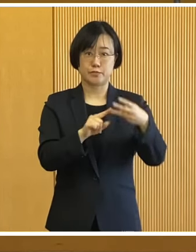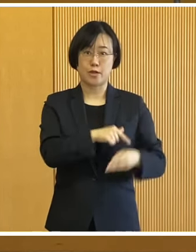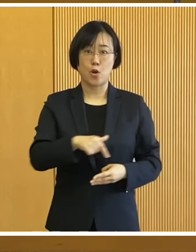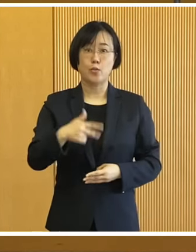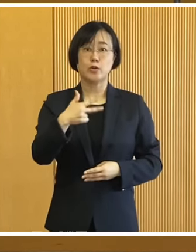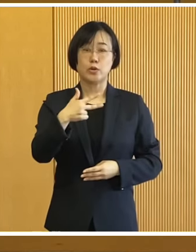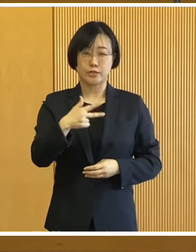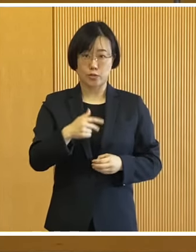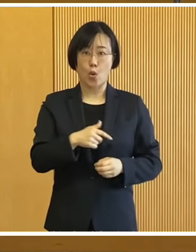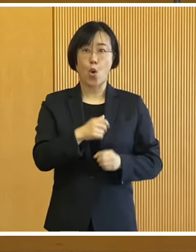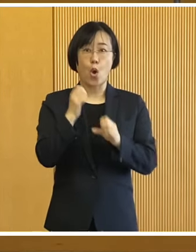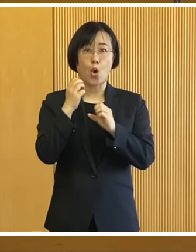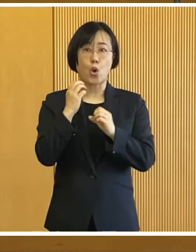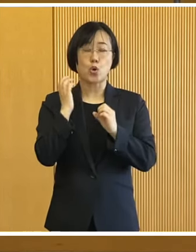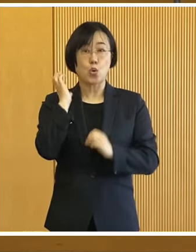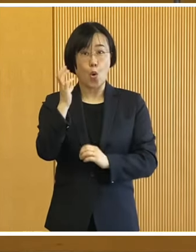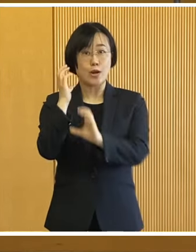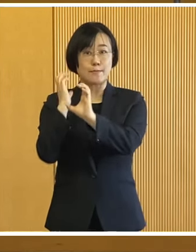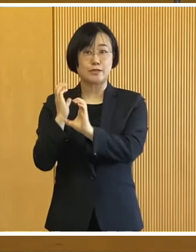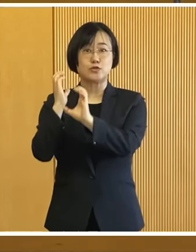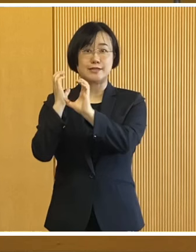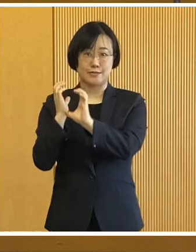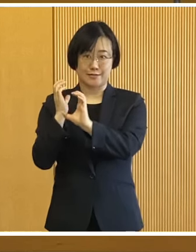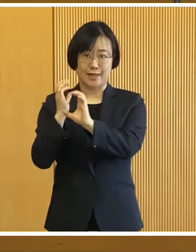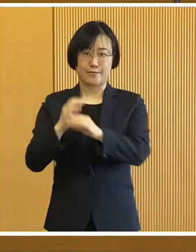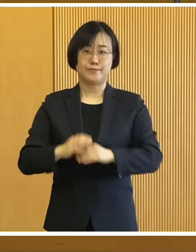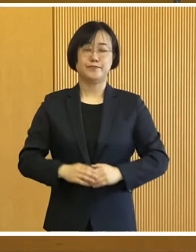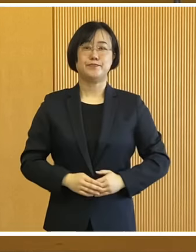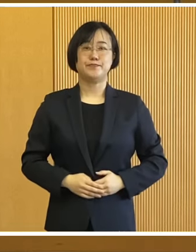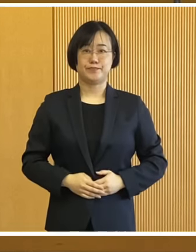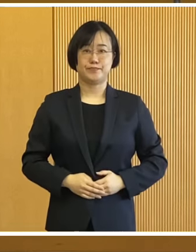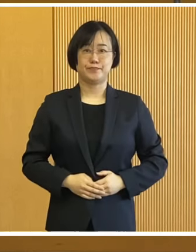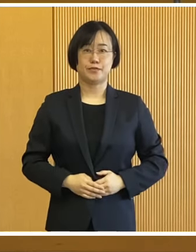3つ目が おびひろ氷まつりについてであります